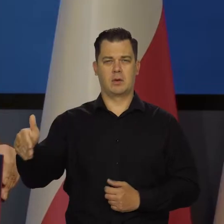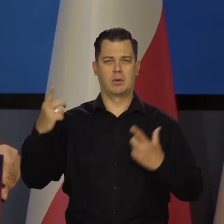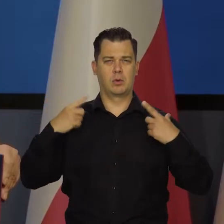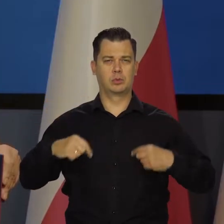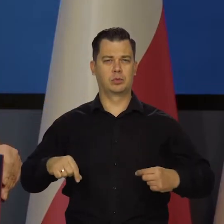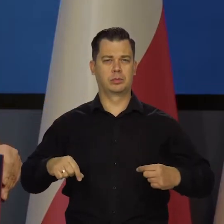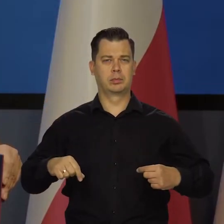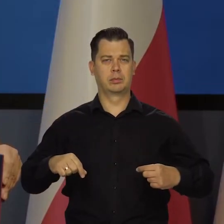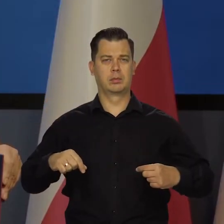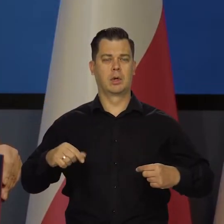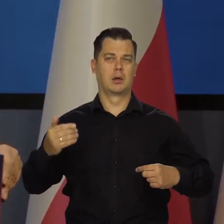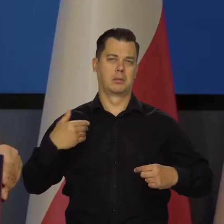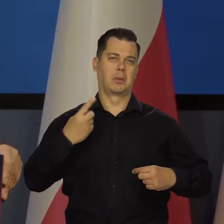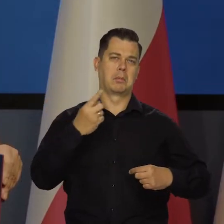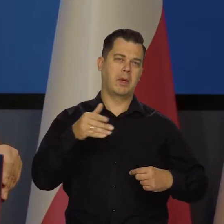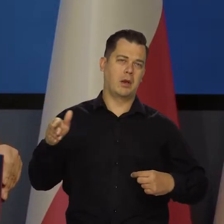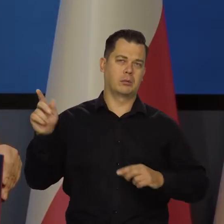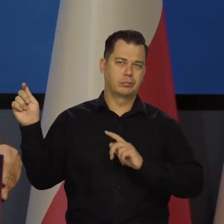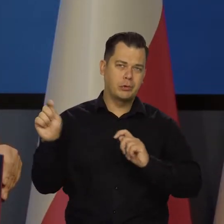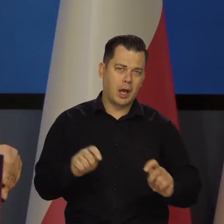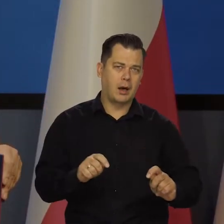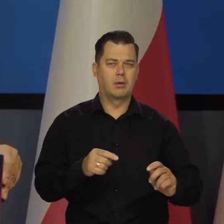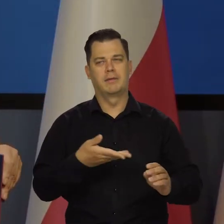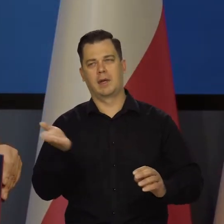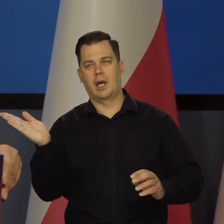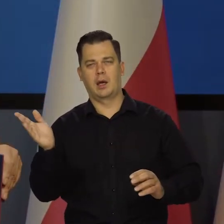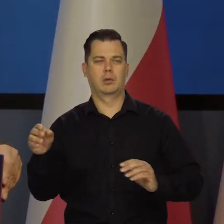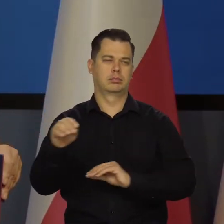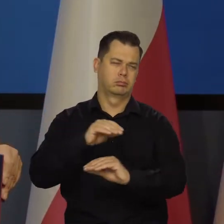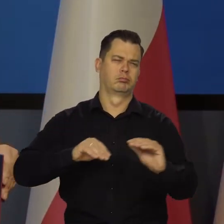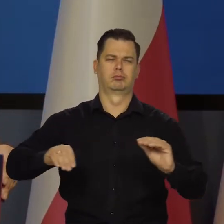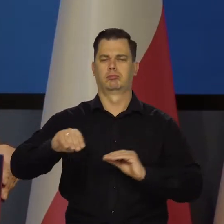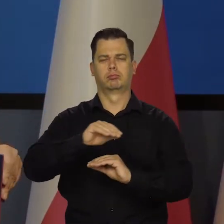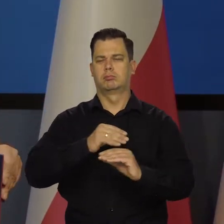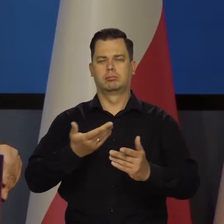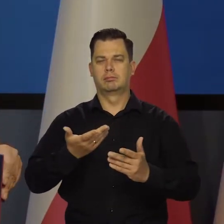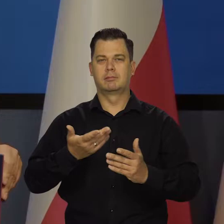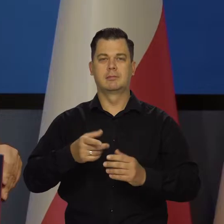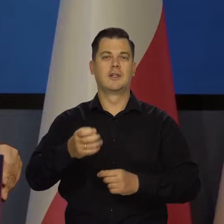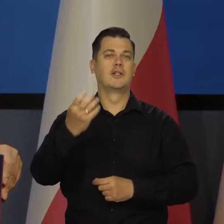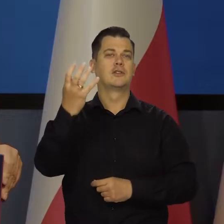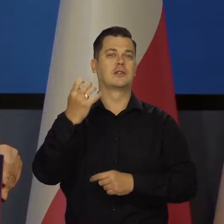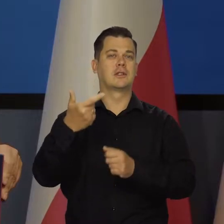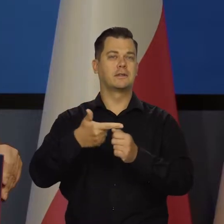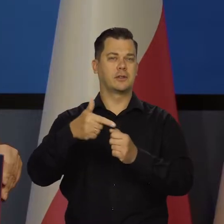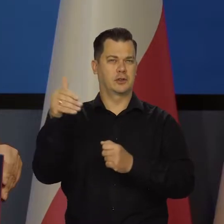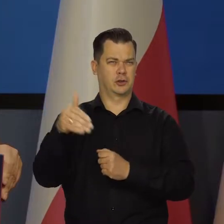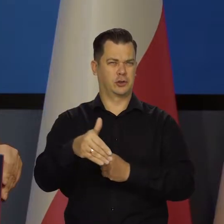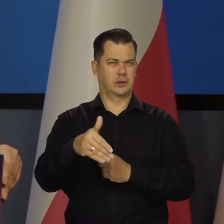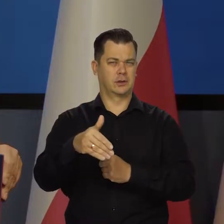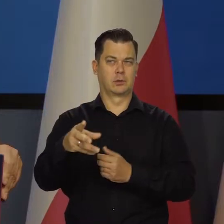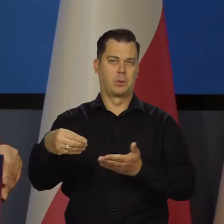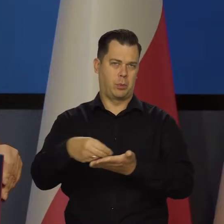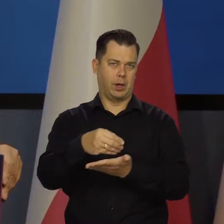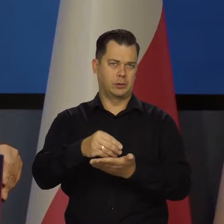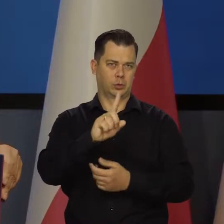Był jakiś milion czy trochę mniej? Doszło 420 tysięcy, czy ileś tam płaci ZUS.